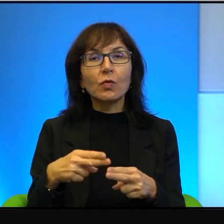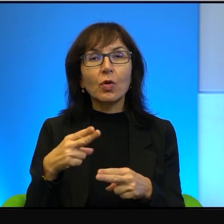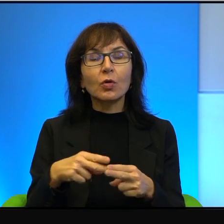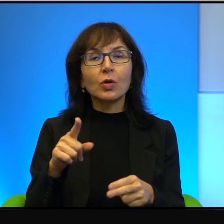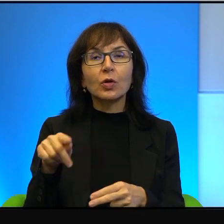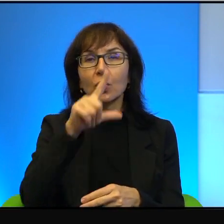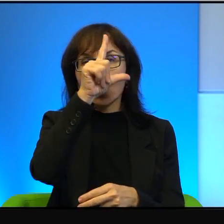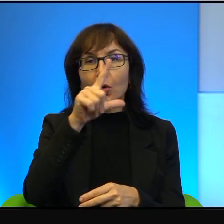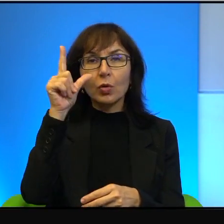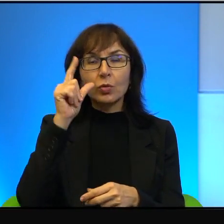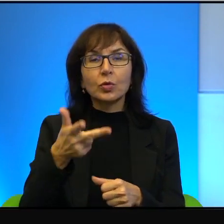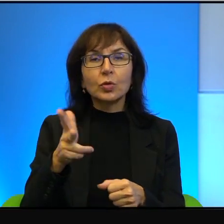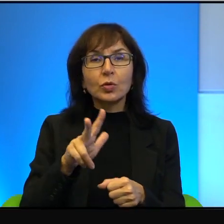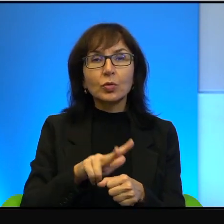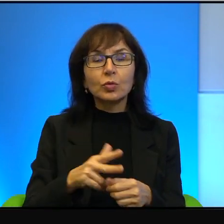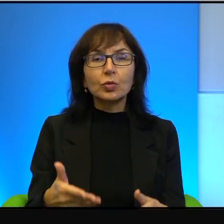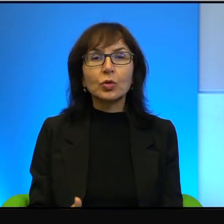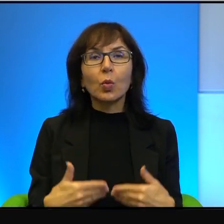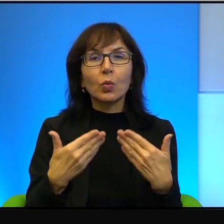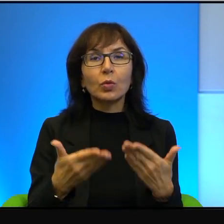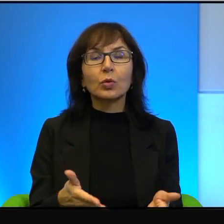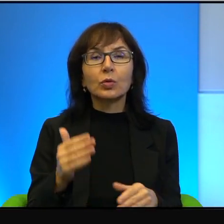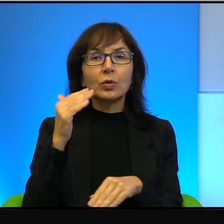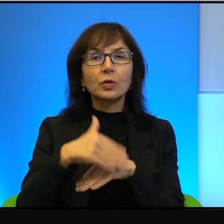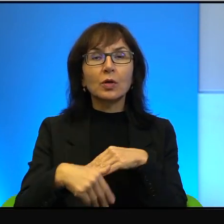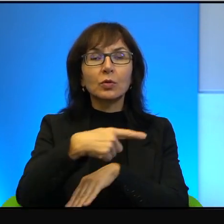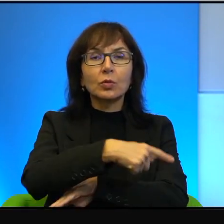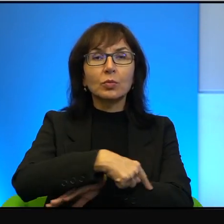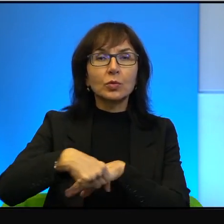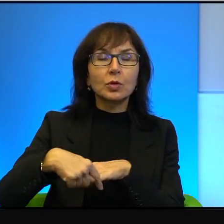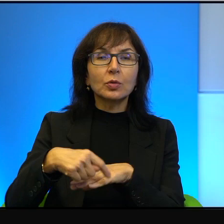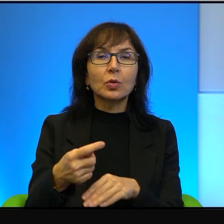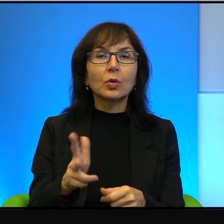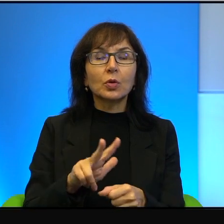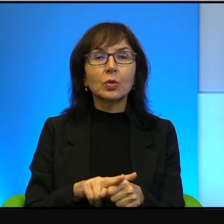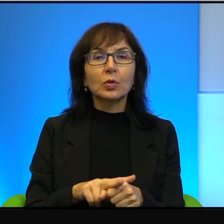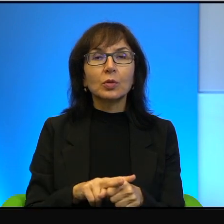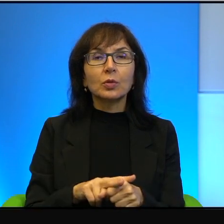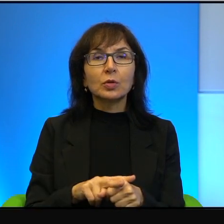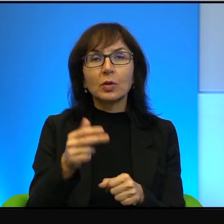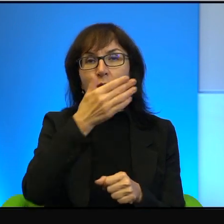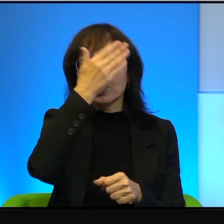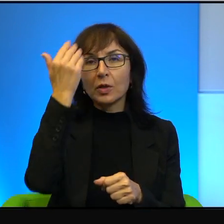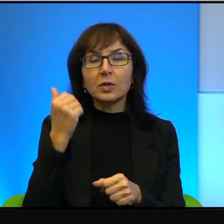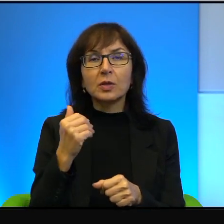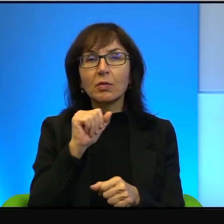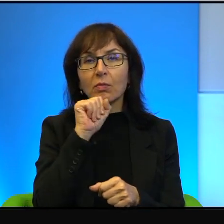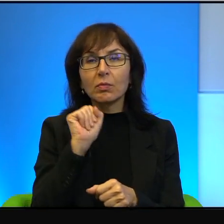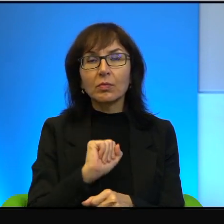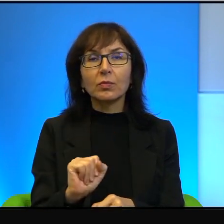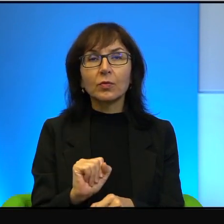którzy się urodzili na zachodnim brzegu, którzy nie znają kompletnie żadnej innej